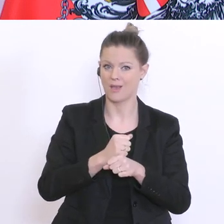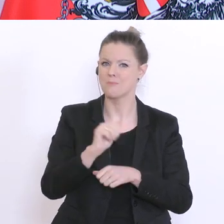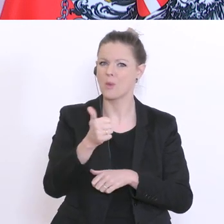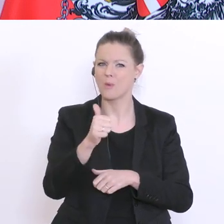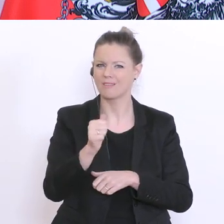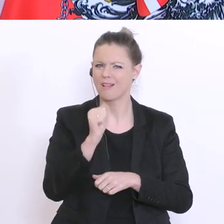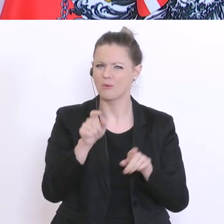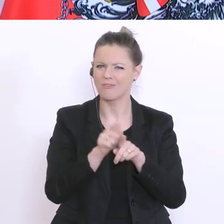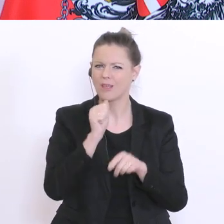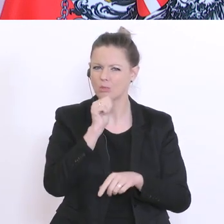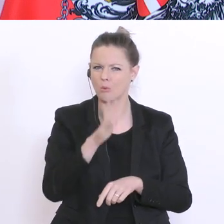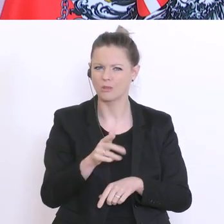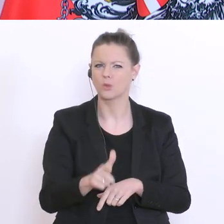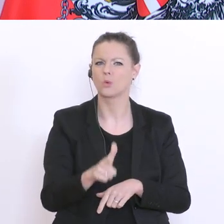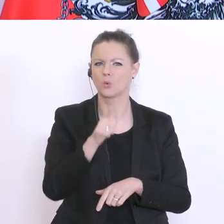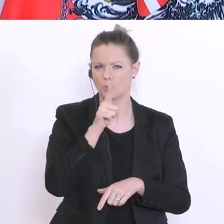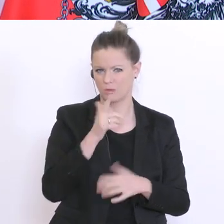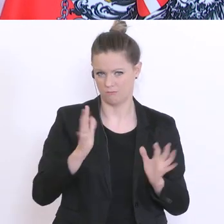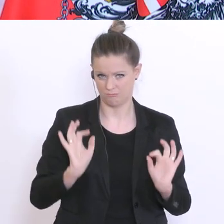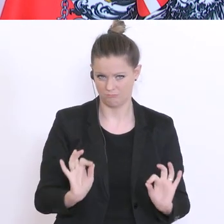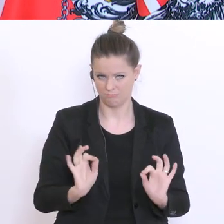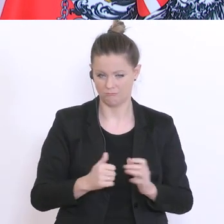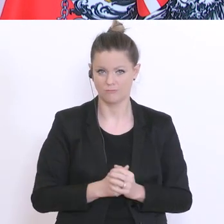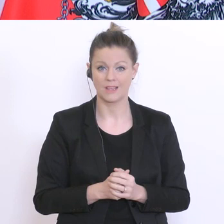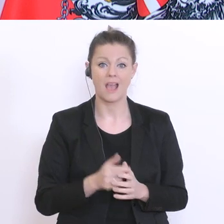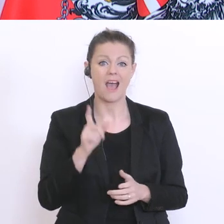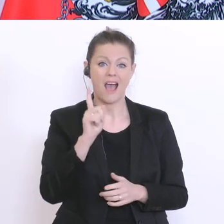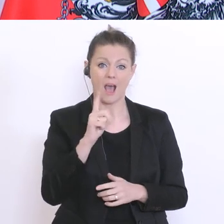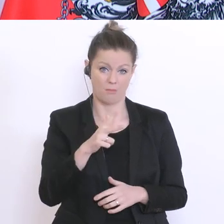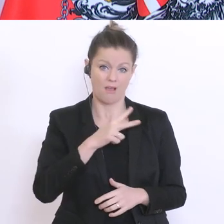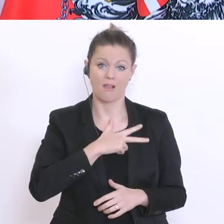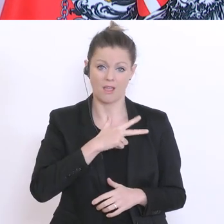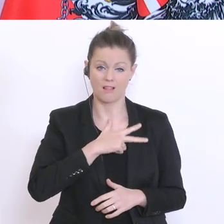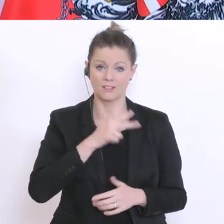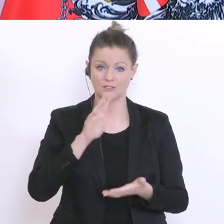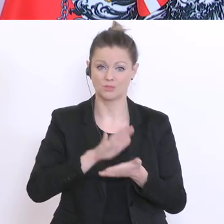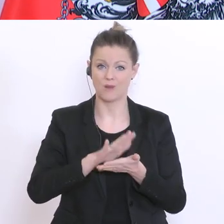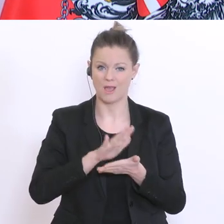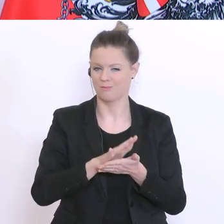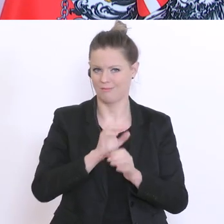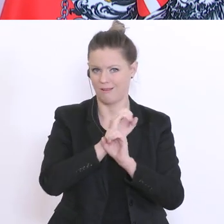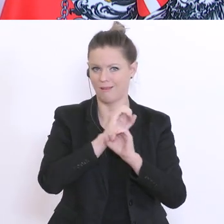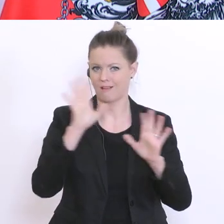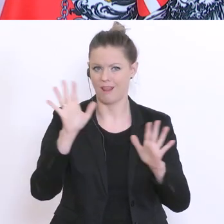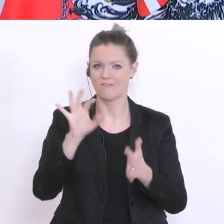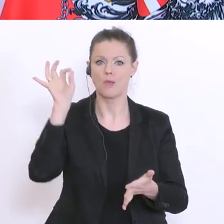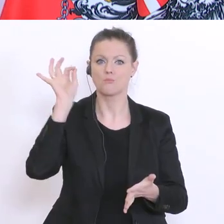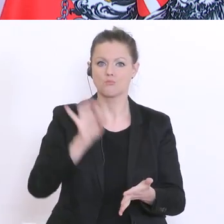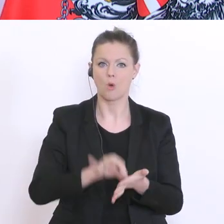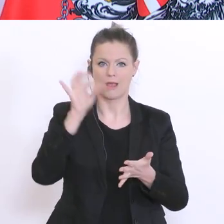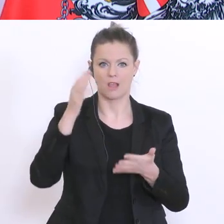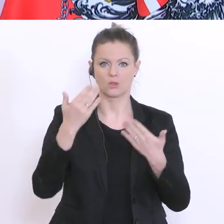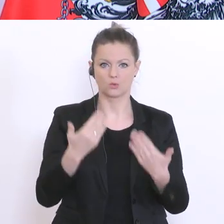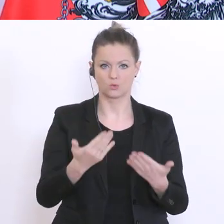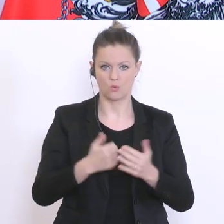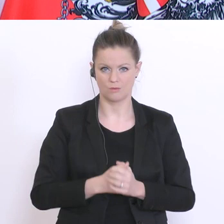Bleib aber ein Realist. Das ist klarerweise eine Momentaufnahme, bringt die Schule zurück, etwas,